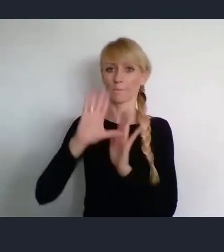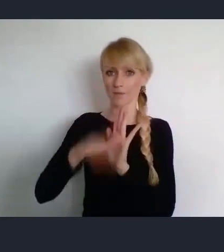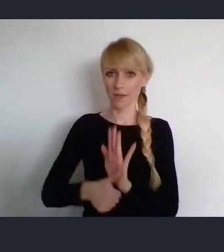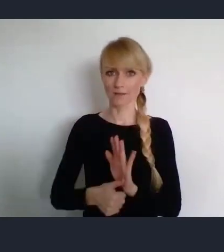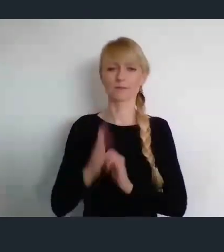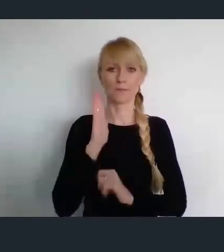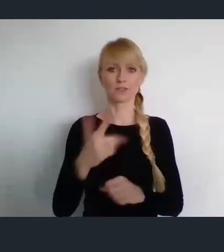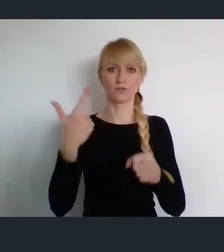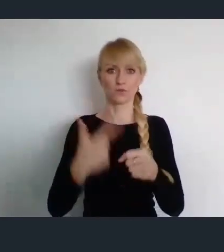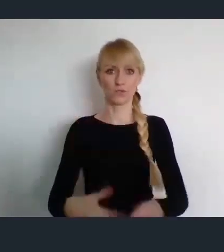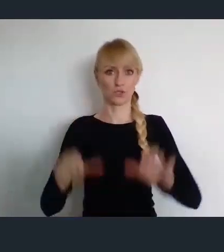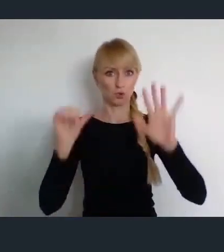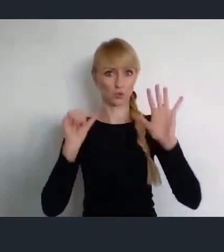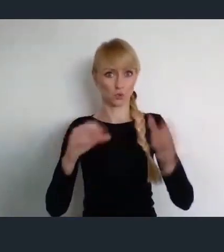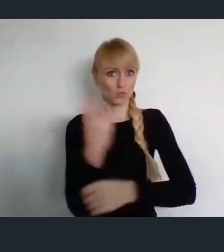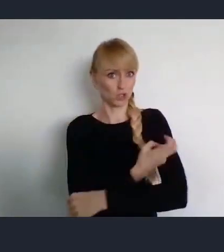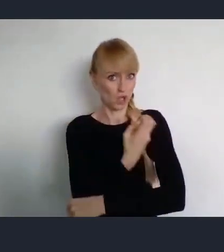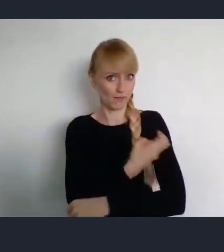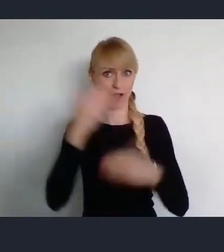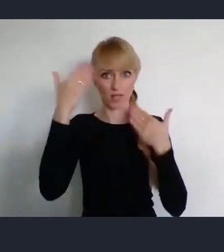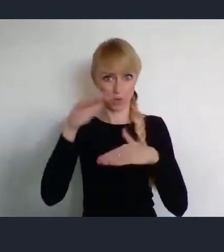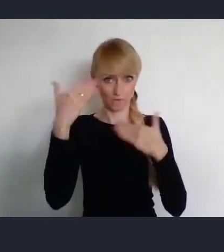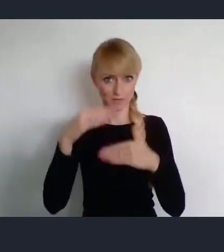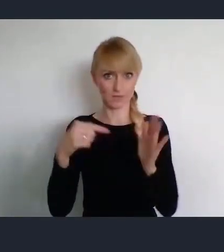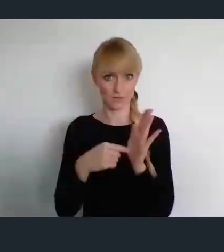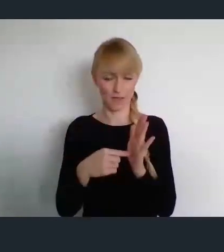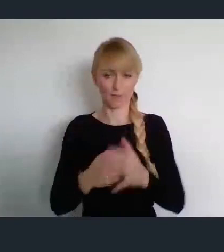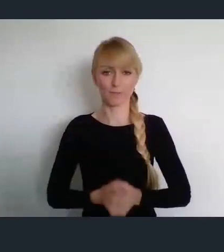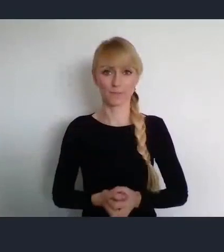W następnym dniu, tu w Katowicach Związek Miast Polskich